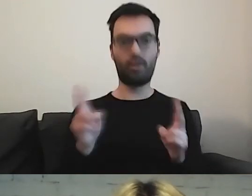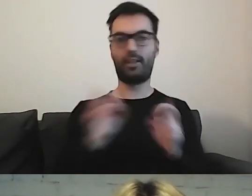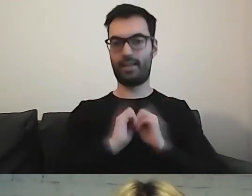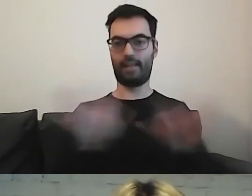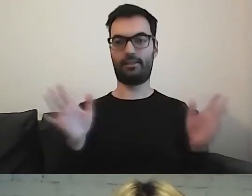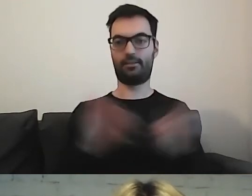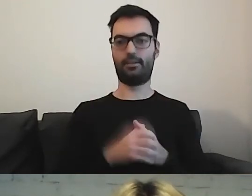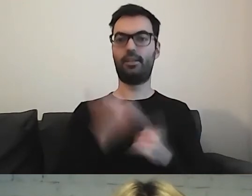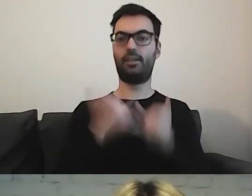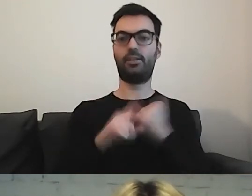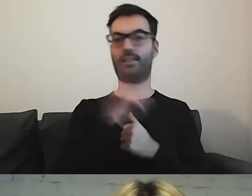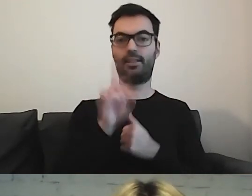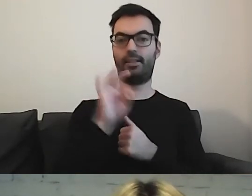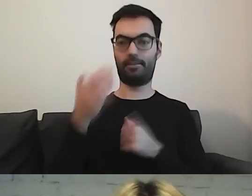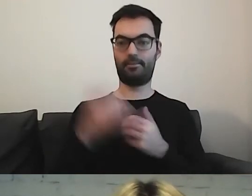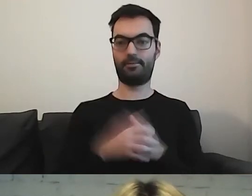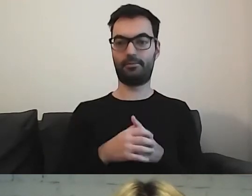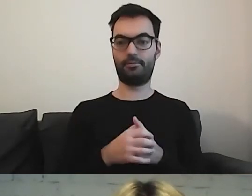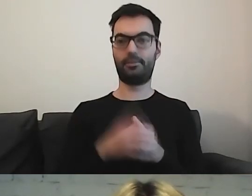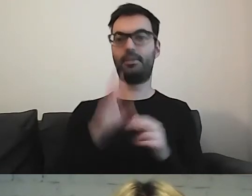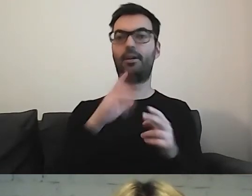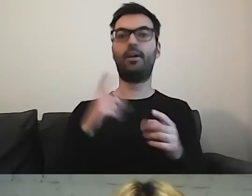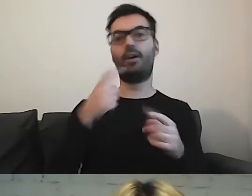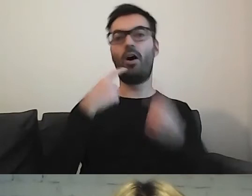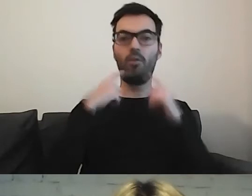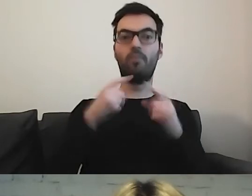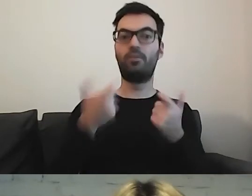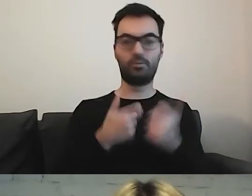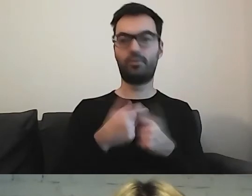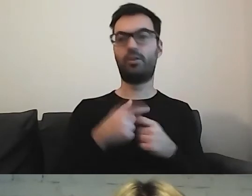Jeżeli mamy ZTM - odpowiada za komunikację miejską w Warszawie.